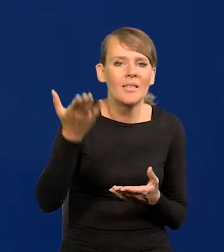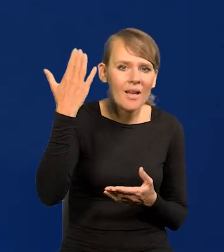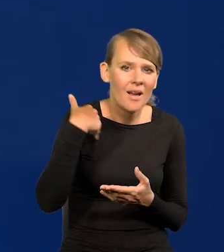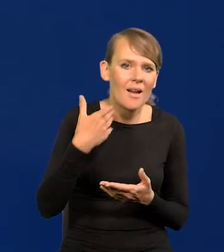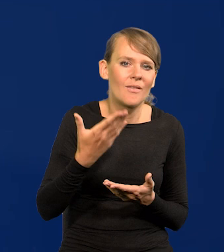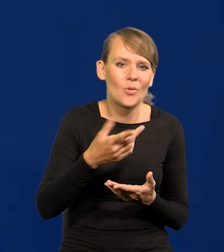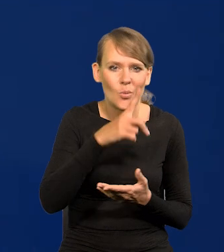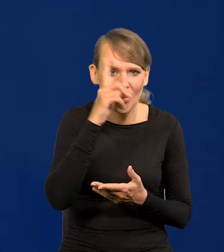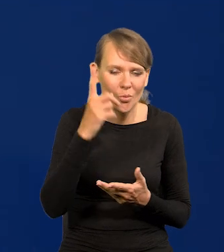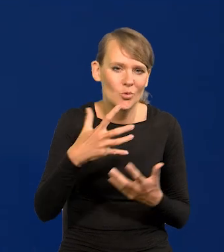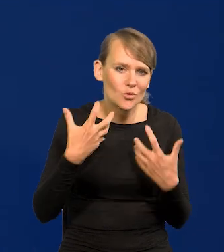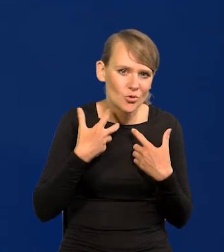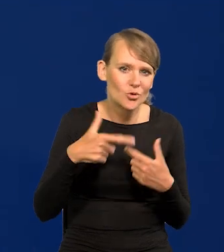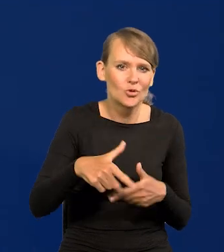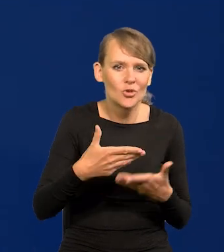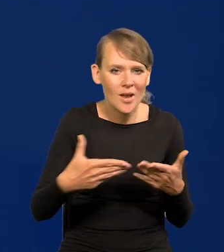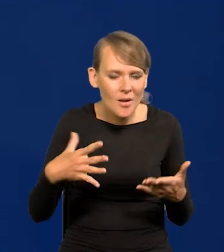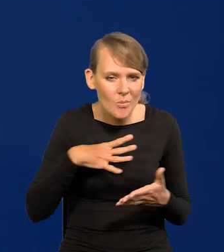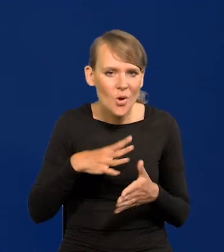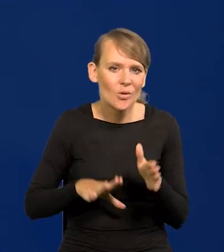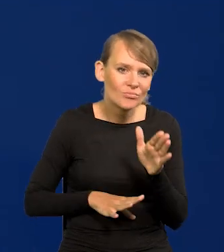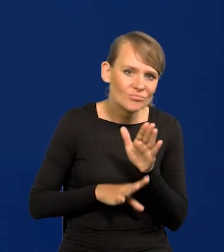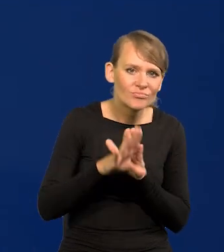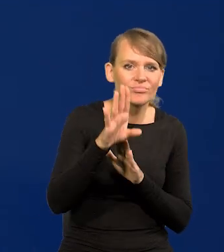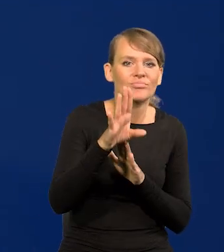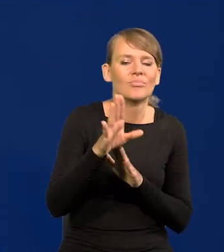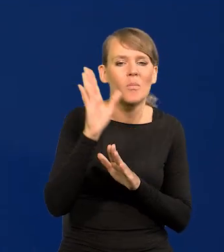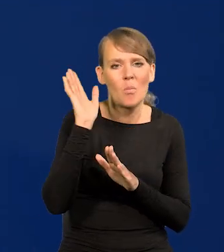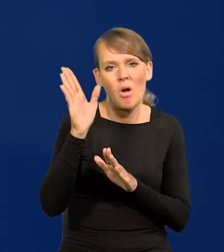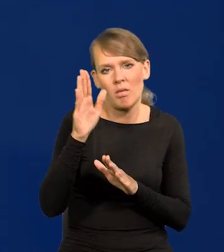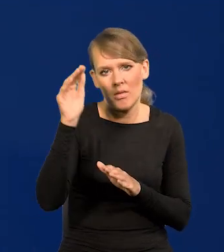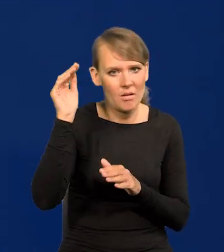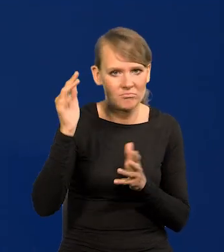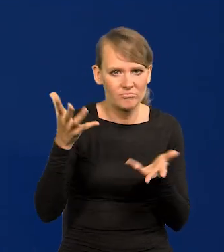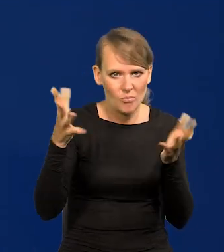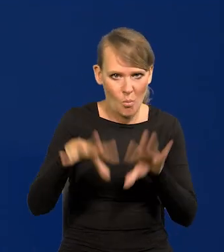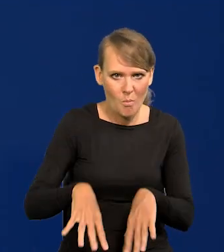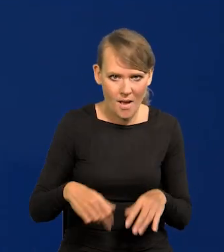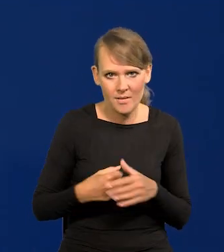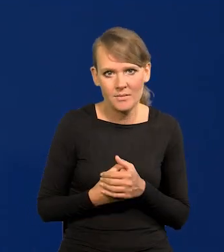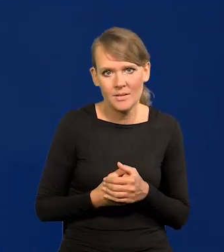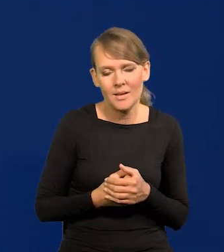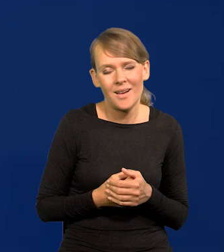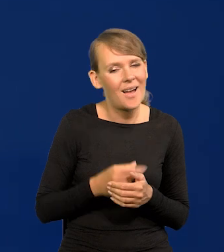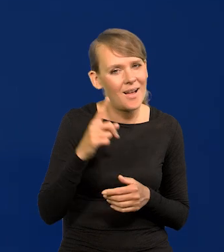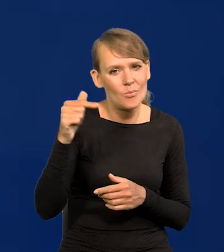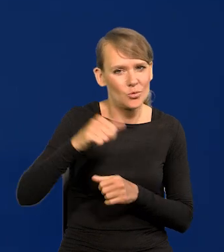przewinęło się, osiągnęło swój szczyt i później upadło. Ale należy się przed tym bronić.